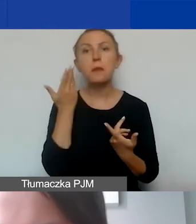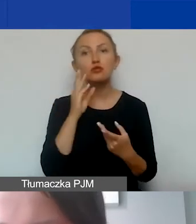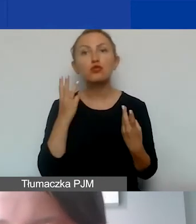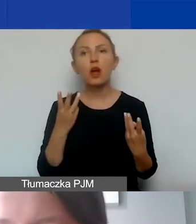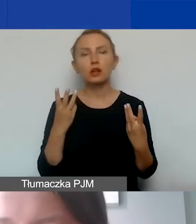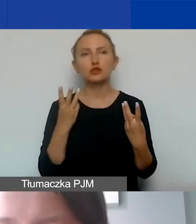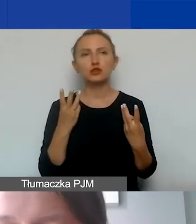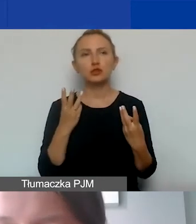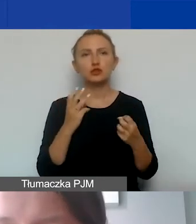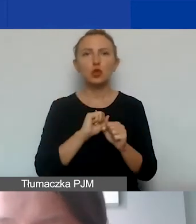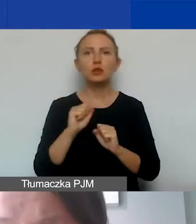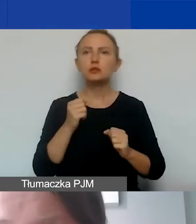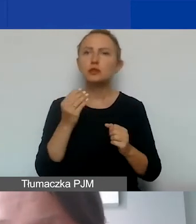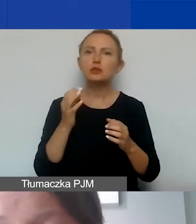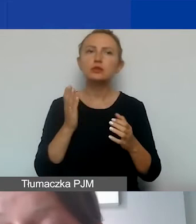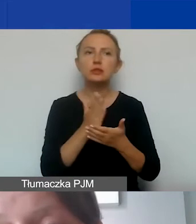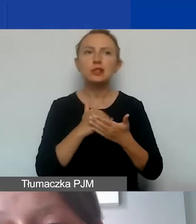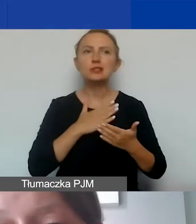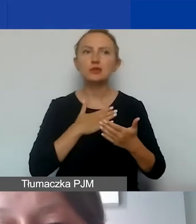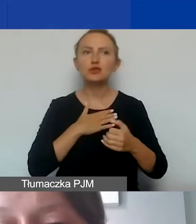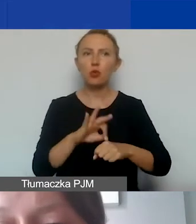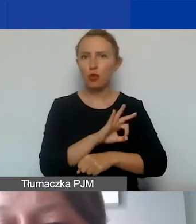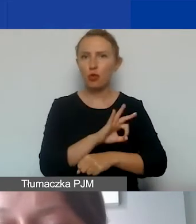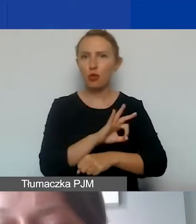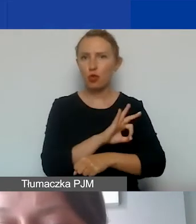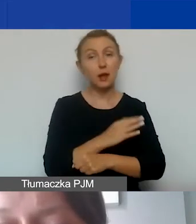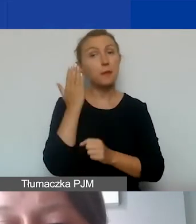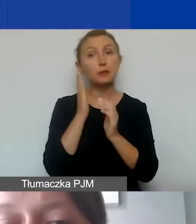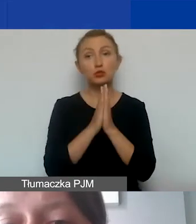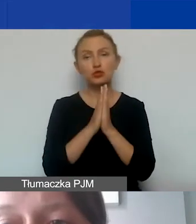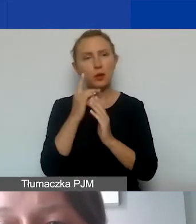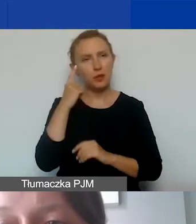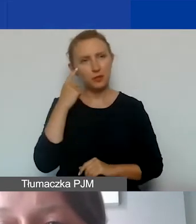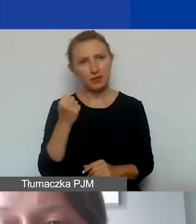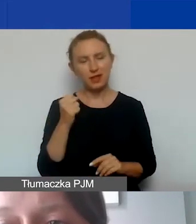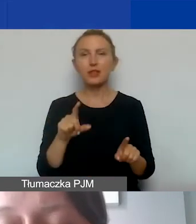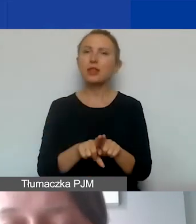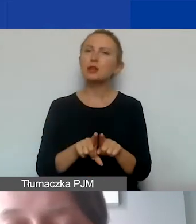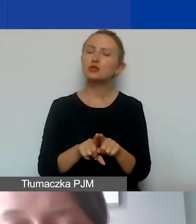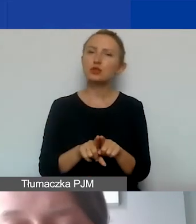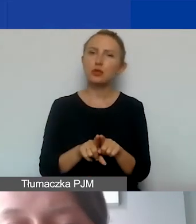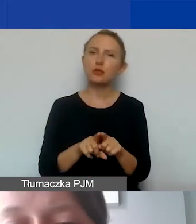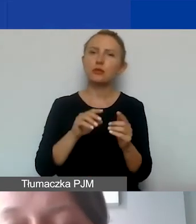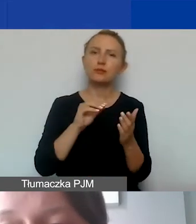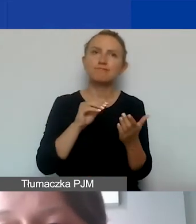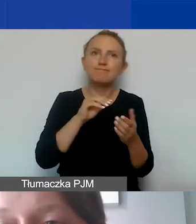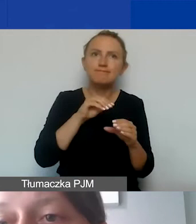żeby on stanowił integralną część naszego projektu. Proszę pamiętać o tym, że też jest obwarowany szczególnymi wymogami.